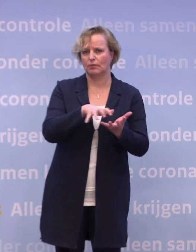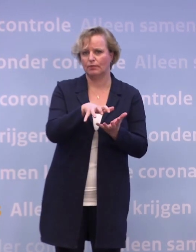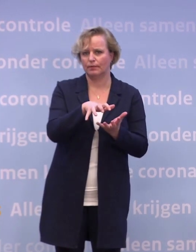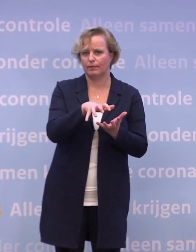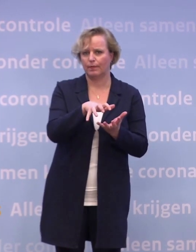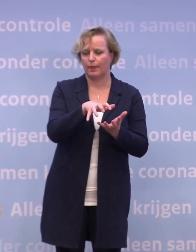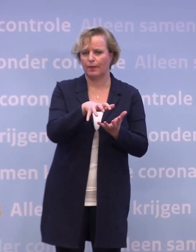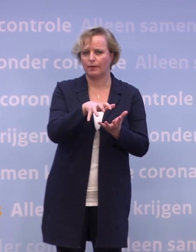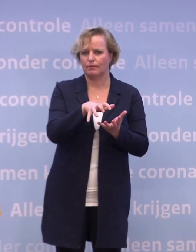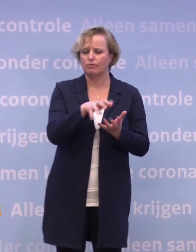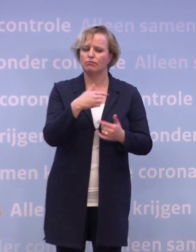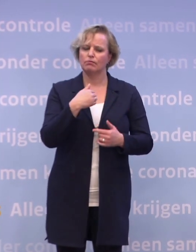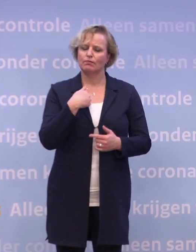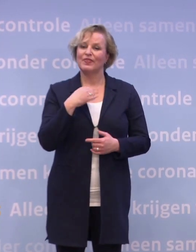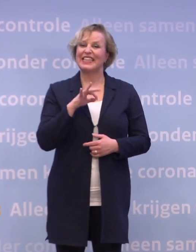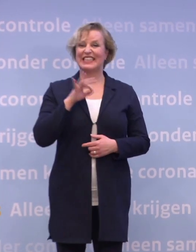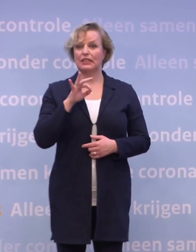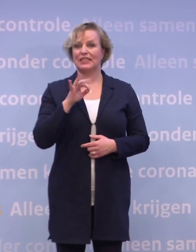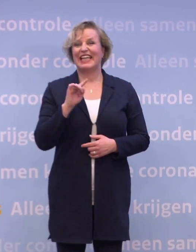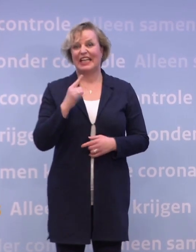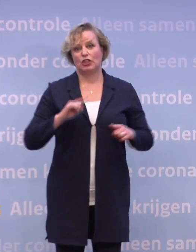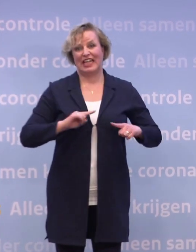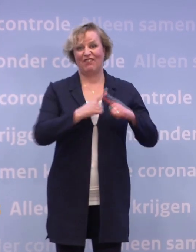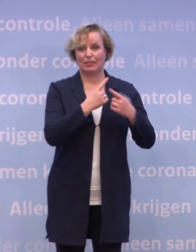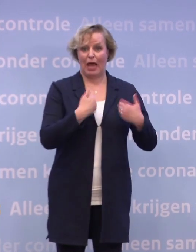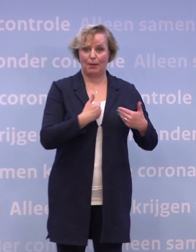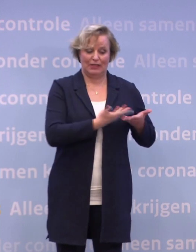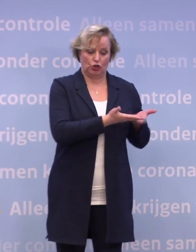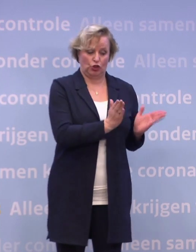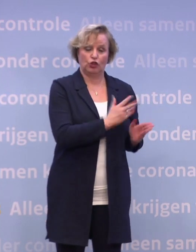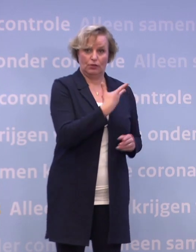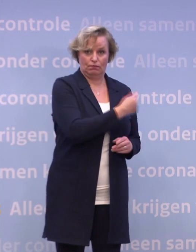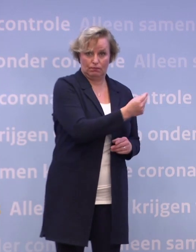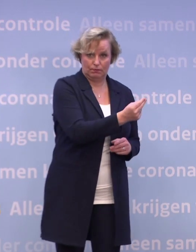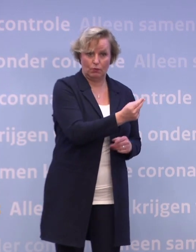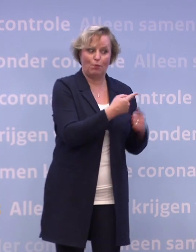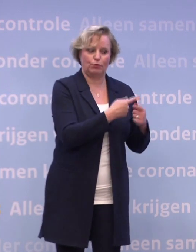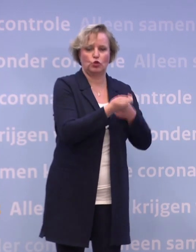We kiezen ervoor om eerst de kwetsbare mensen te vaccineren en hun zorgverleners.